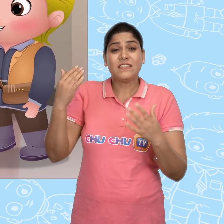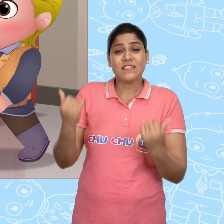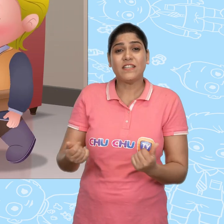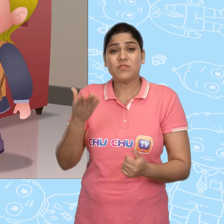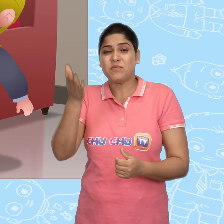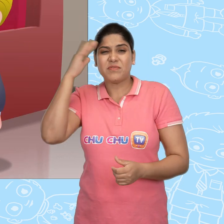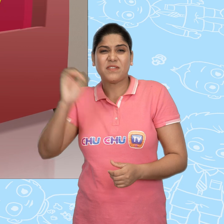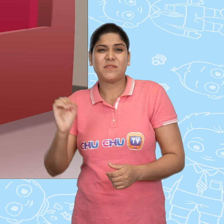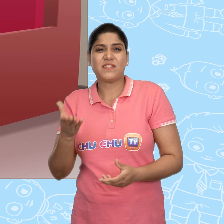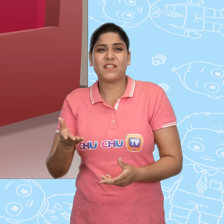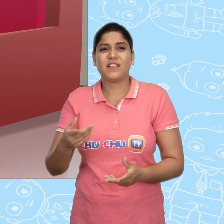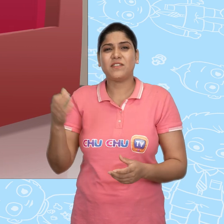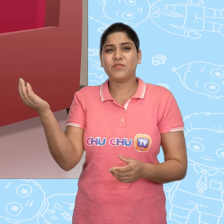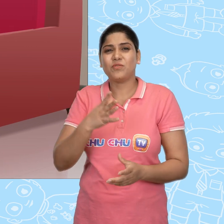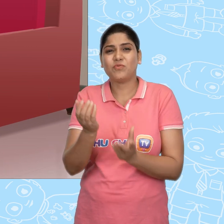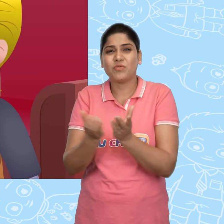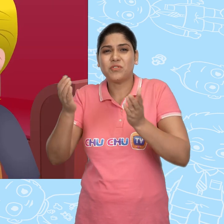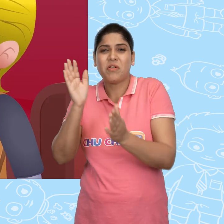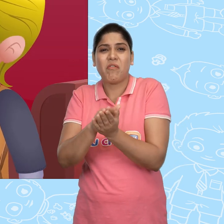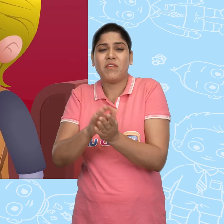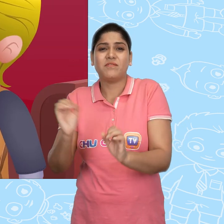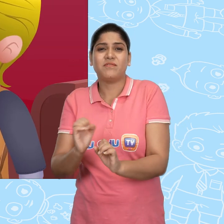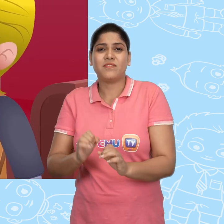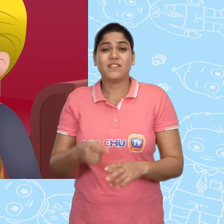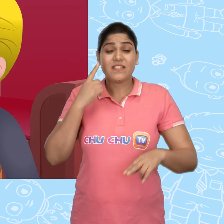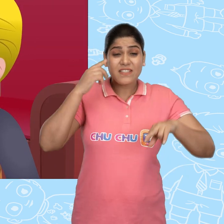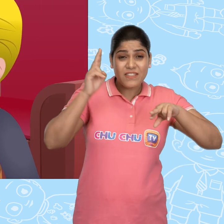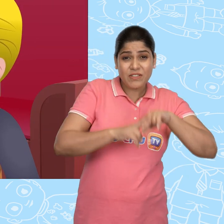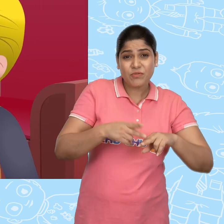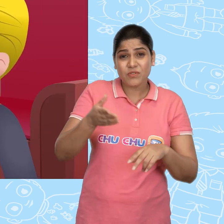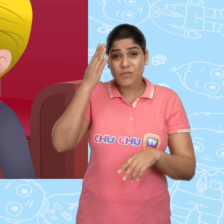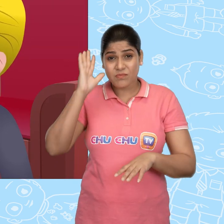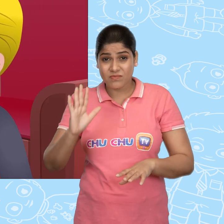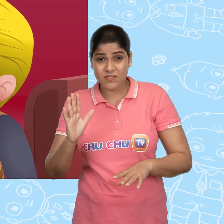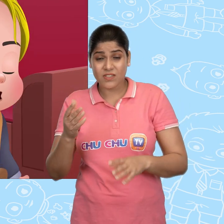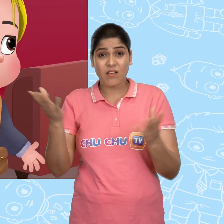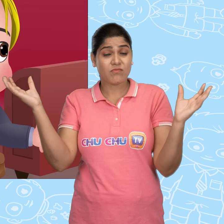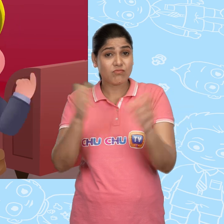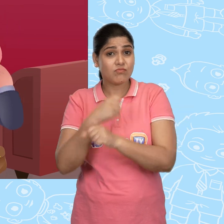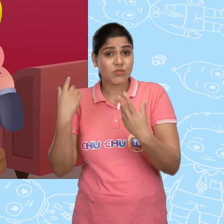इस तरह उसे पता नहीं चलेगा की नया कटोरा वहां नहीं है। अगर उसे पता चला की वो खो गया है